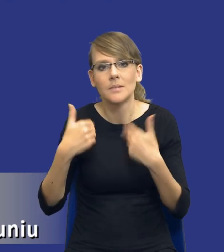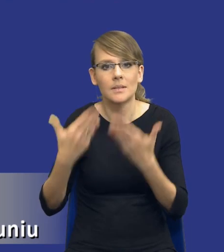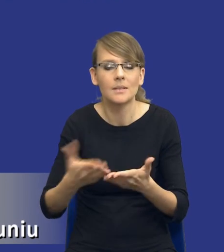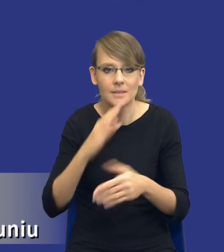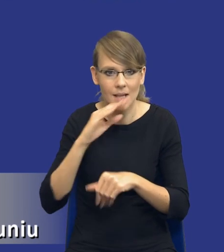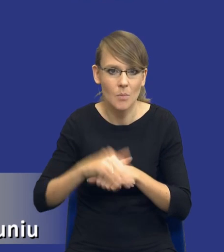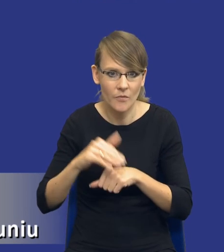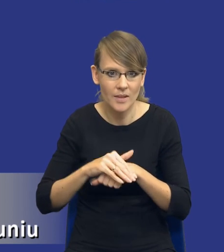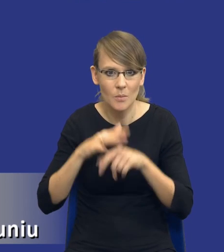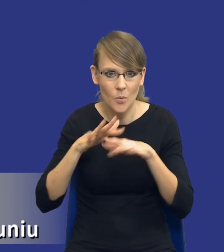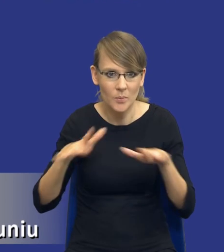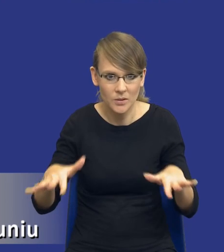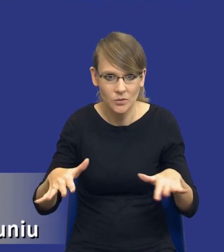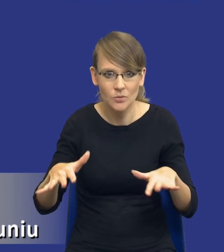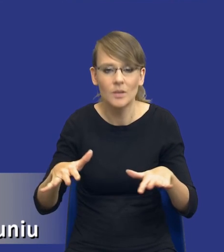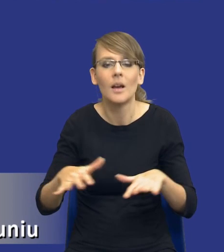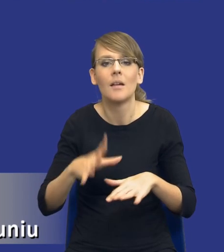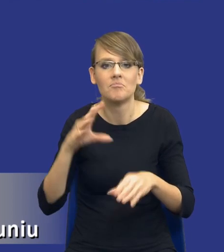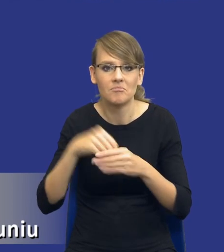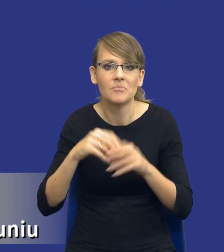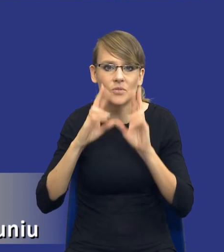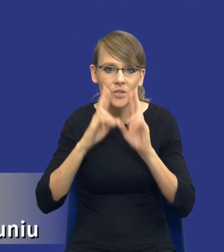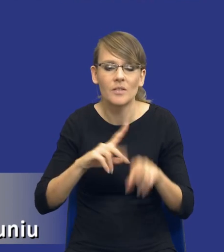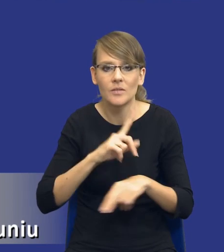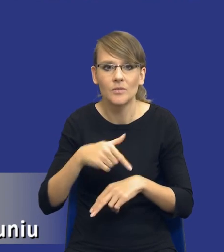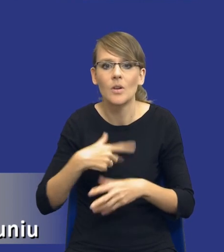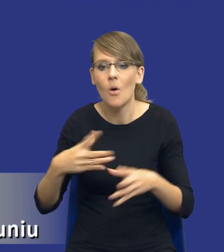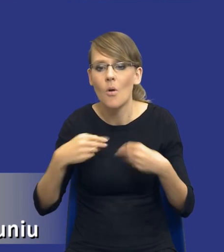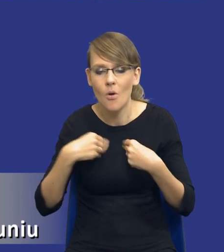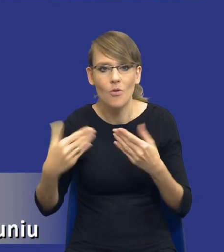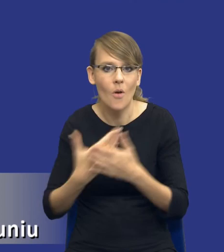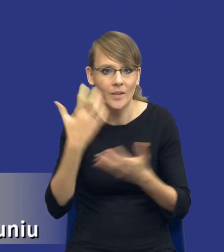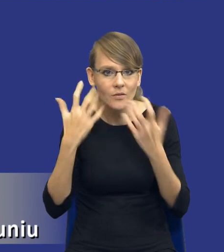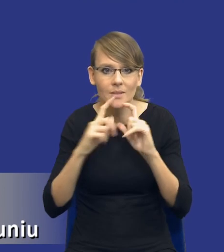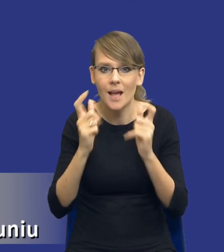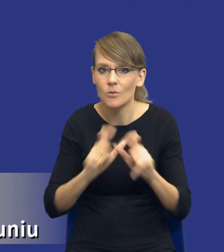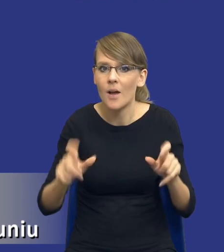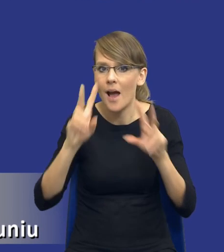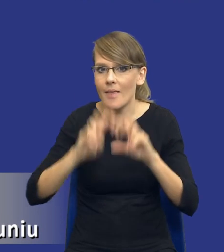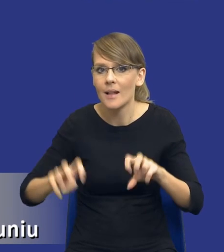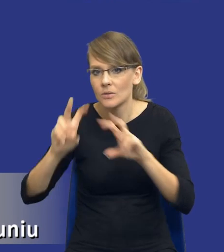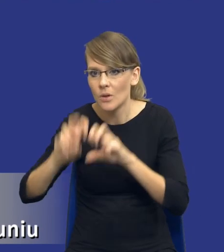zamówienia publicznego, gdzie rzeczywiście nabywamy nowe informacje. Cały czas analizujemy, analizujemy i